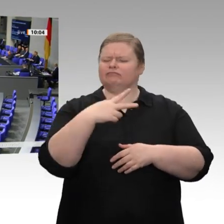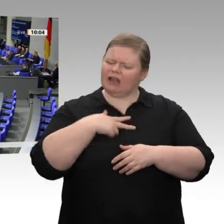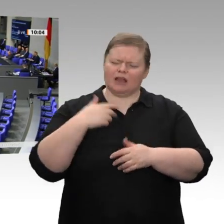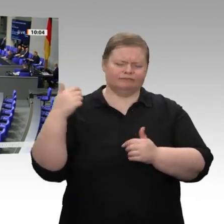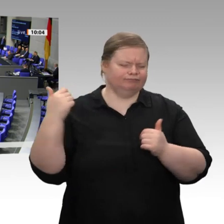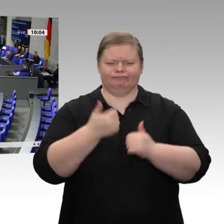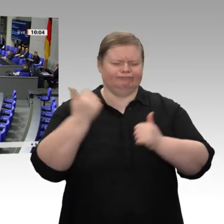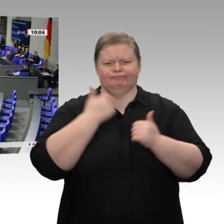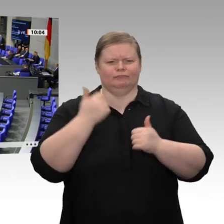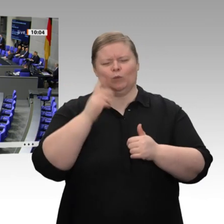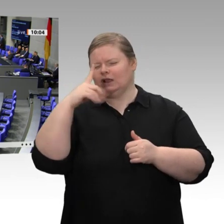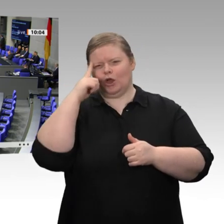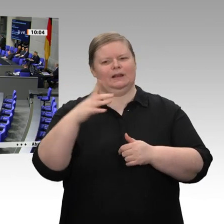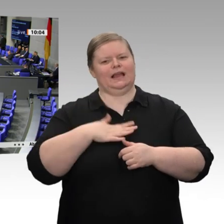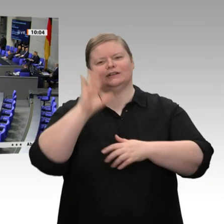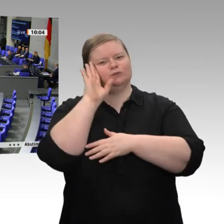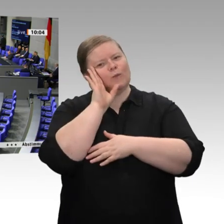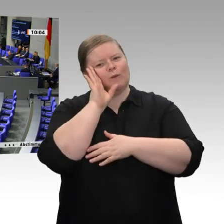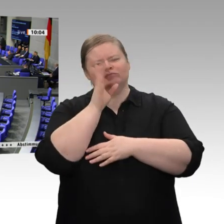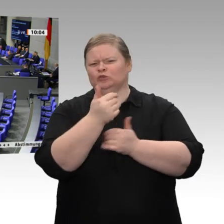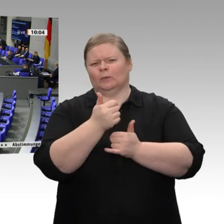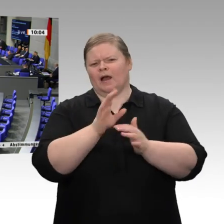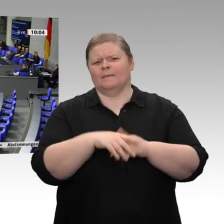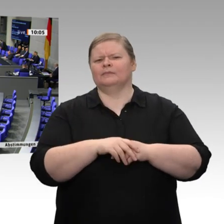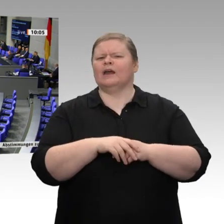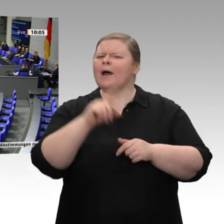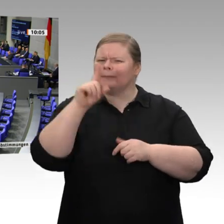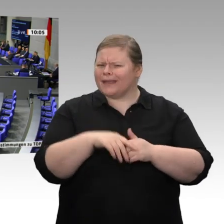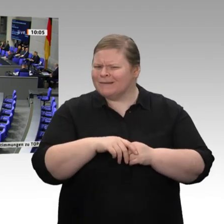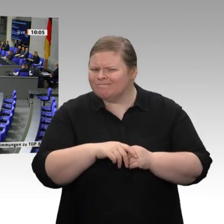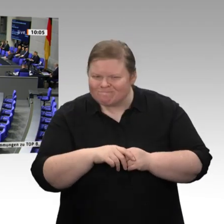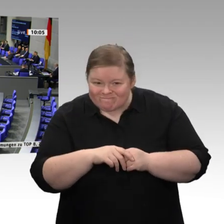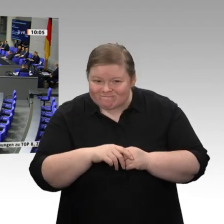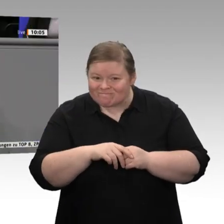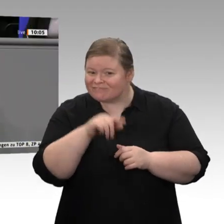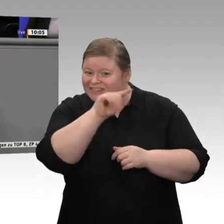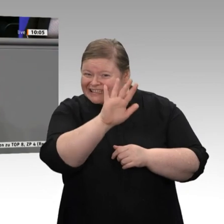das ist super. Nur, warum setzen Sie denn diese Politik in der Bundesregierung nicht um?